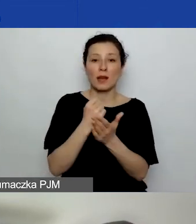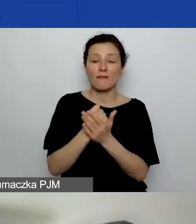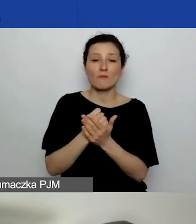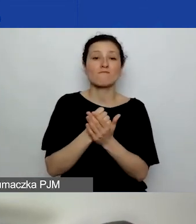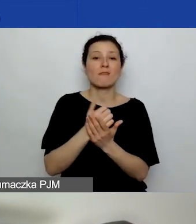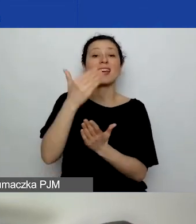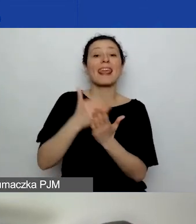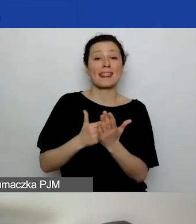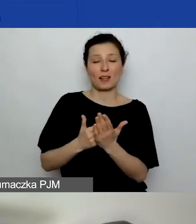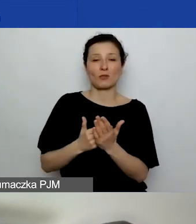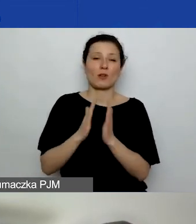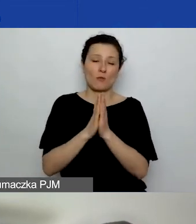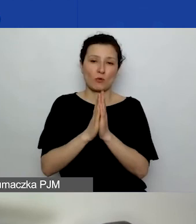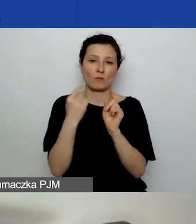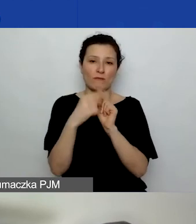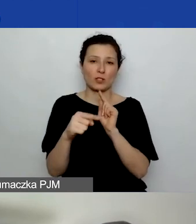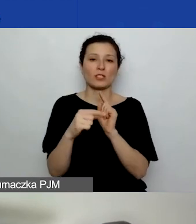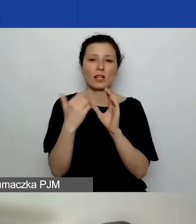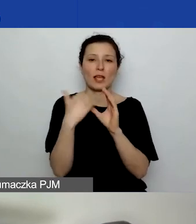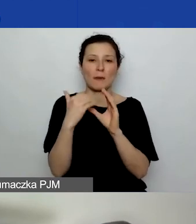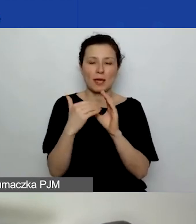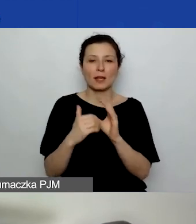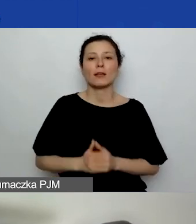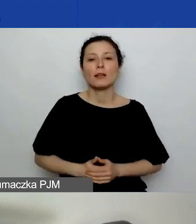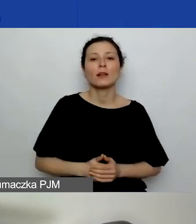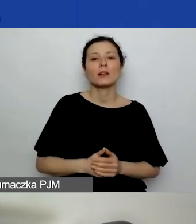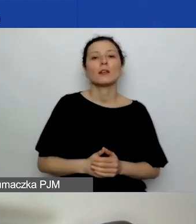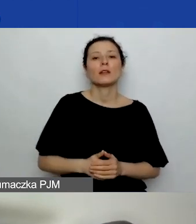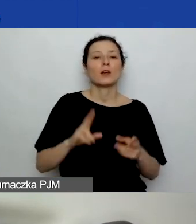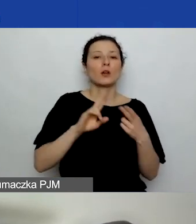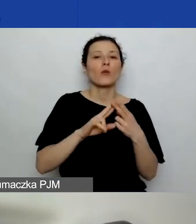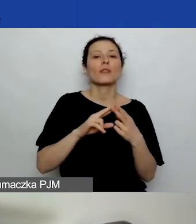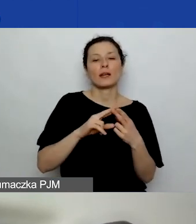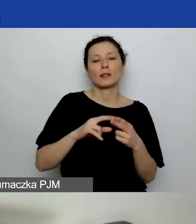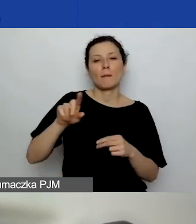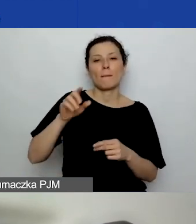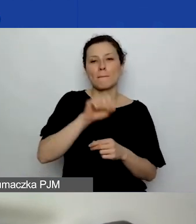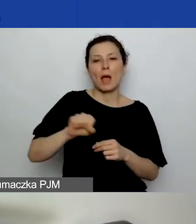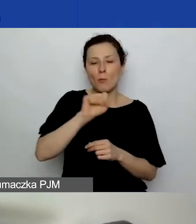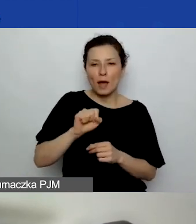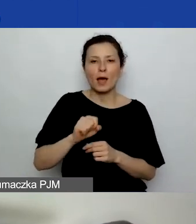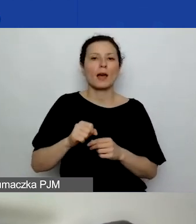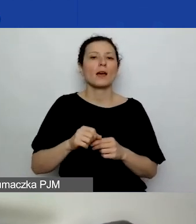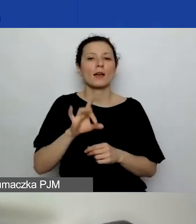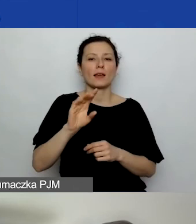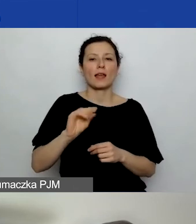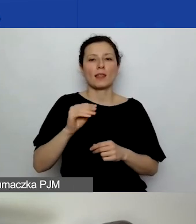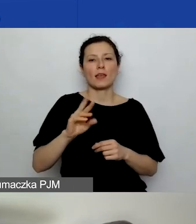prosimy kierować na ten adres: kontakt@generator.aktywniobywatele.pl.